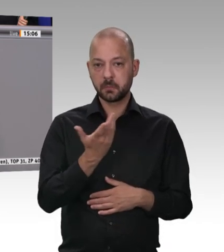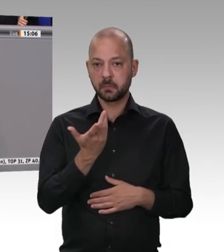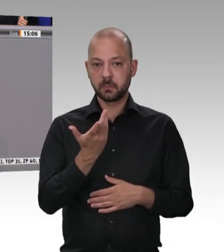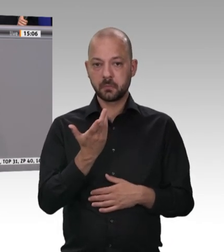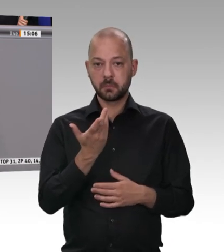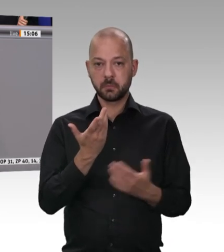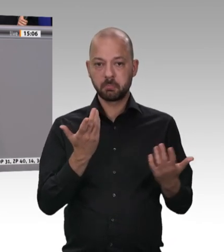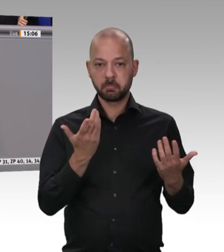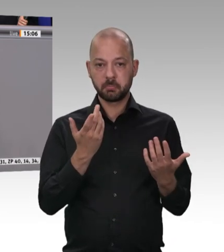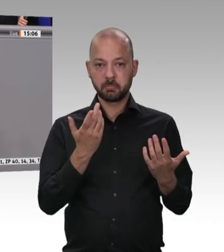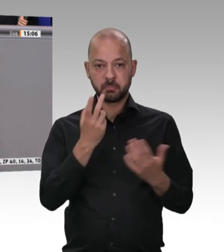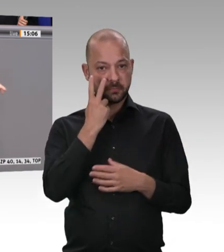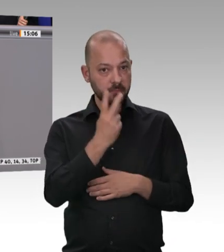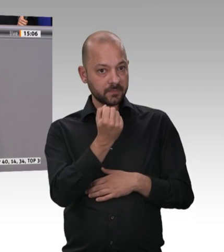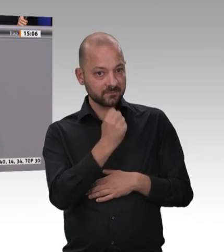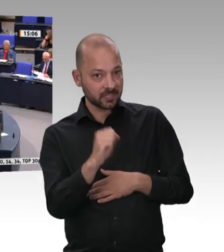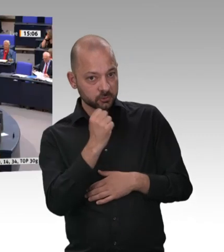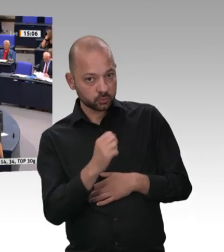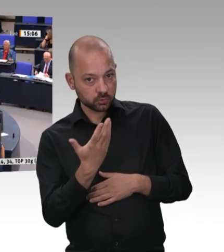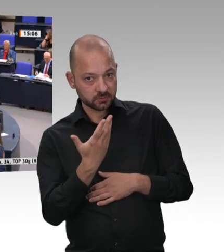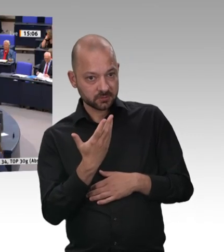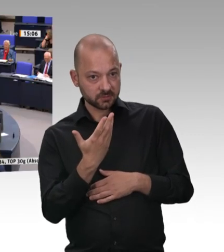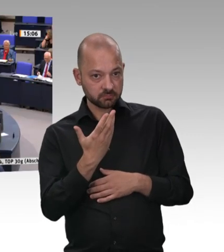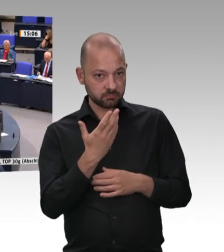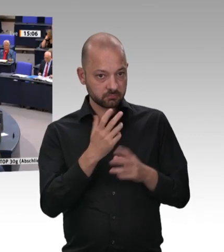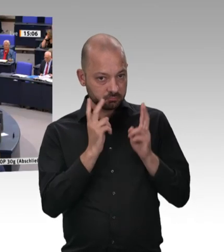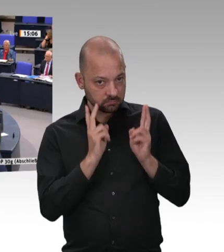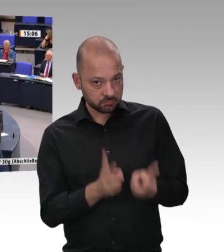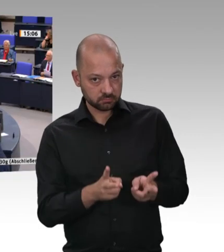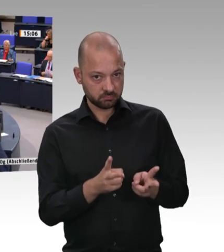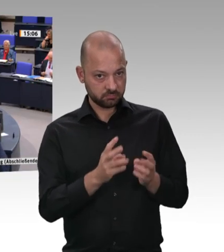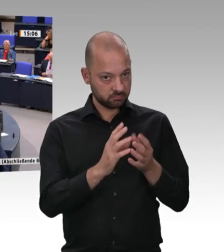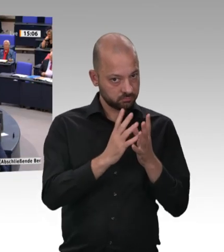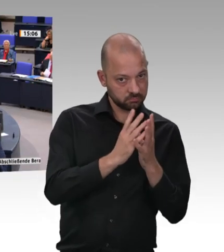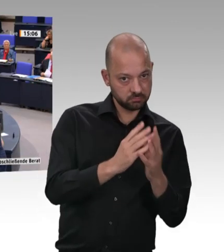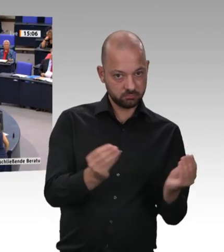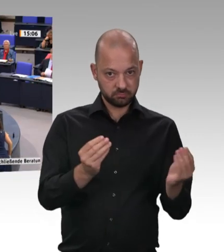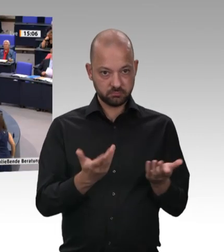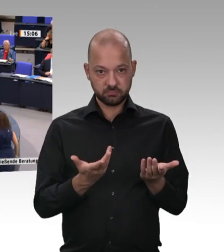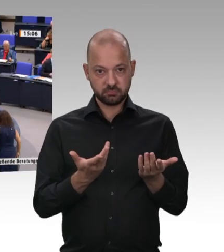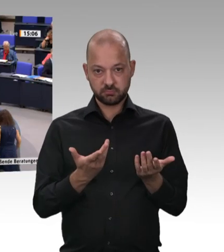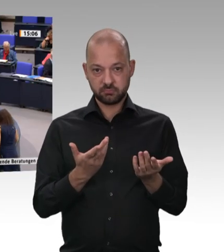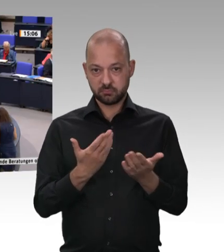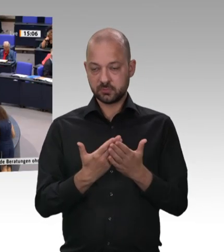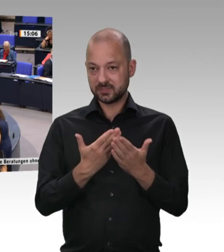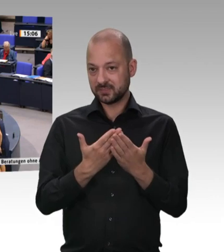Ja, natürlich. Es ist klar: Für Sie ist er immer zu niedrig. Wenn ich